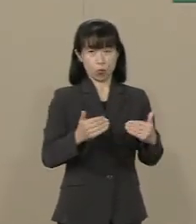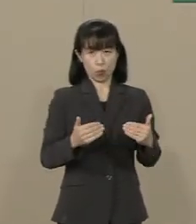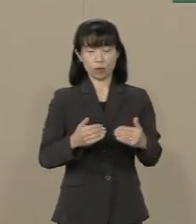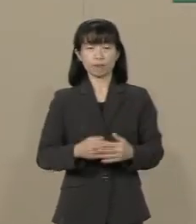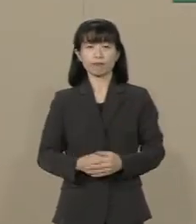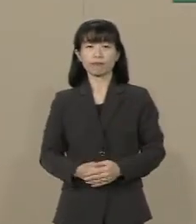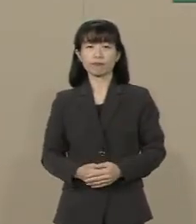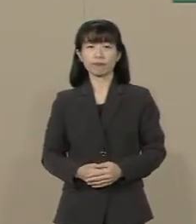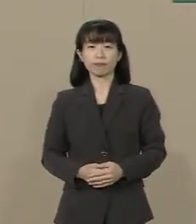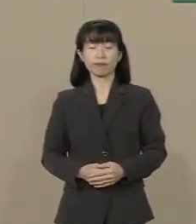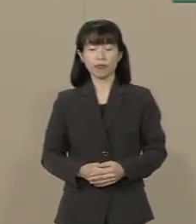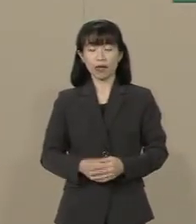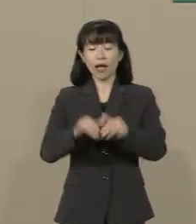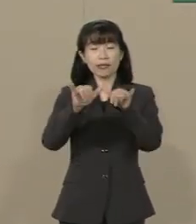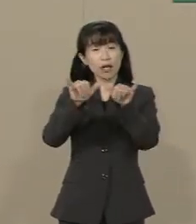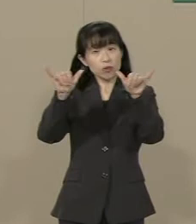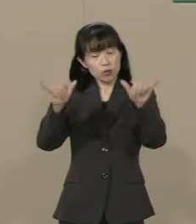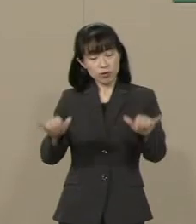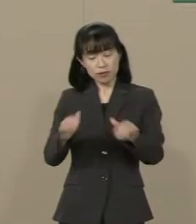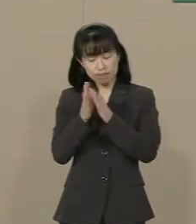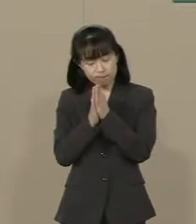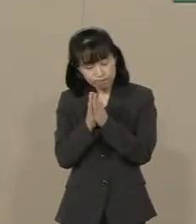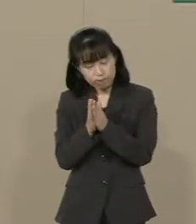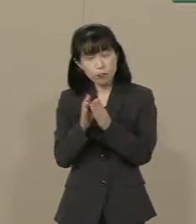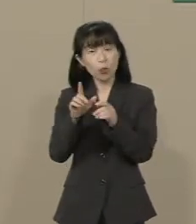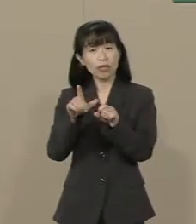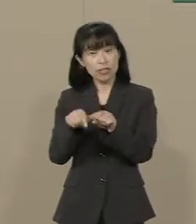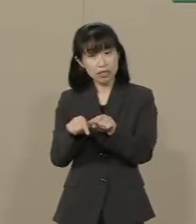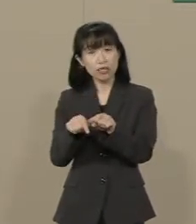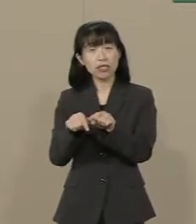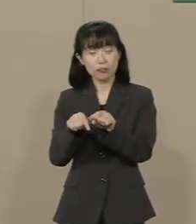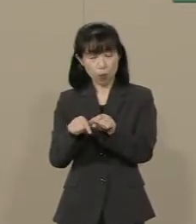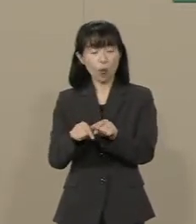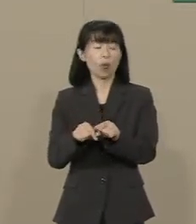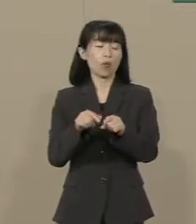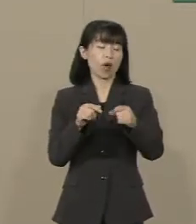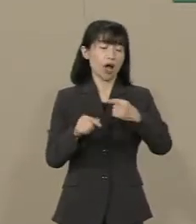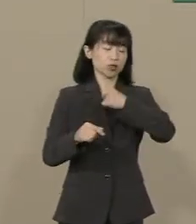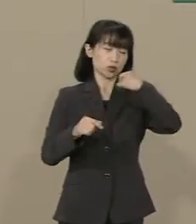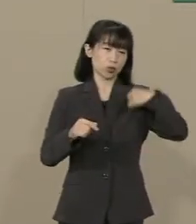靖国神社の参拝についても 中国や韓国などに配慮して